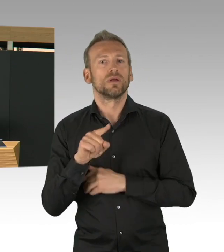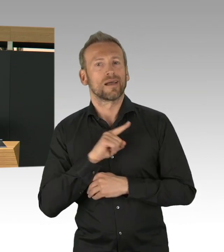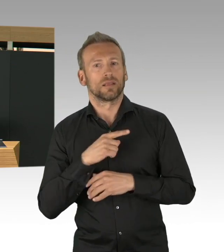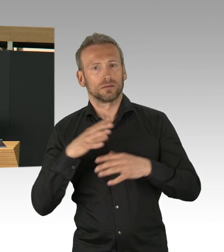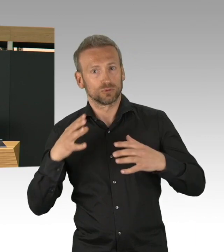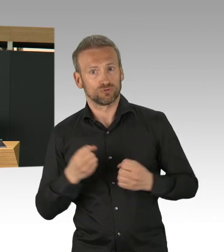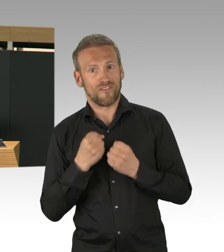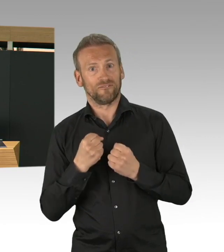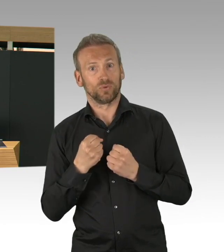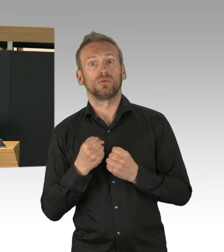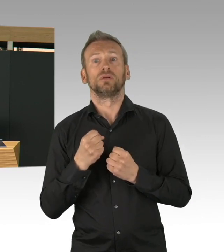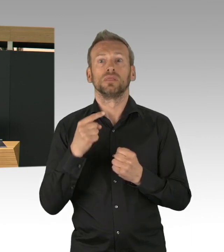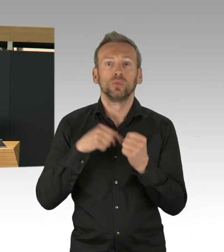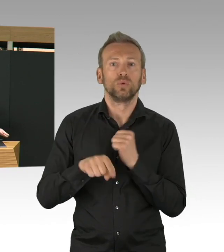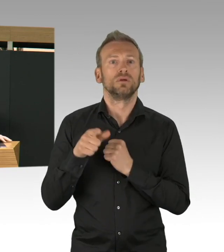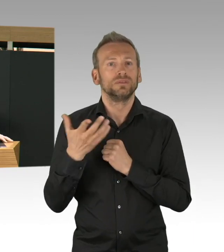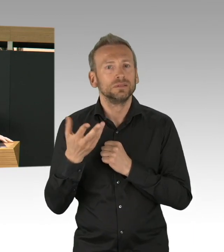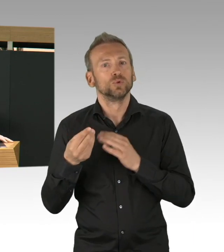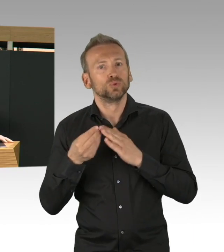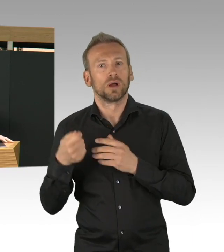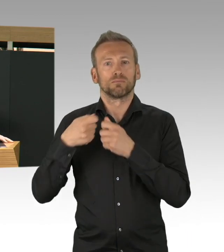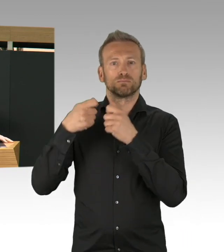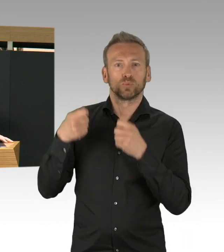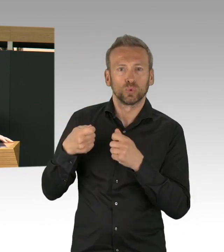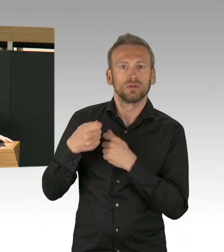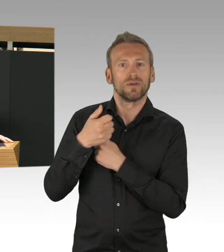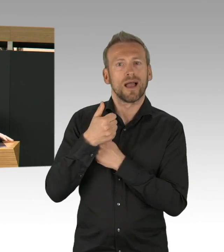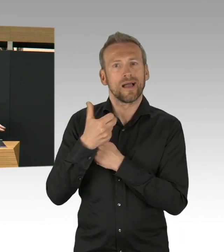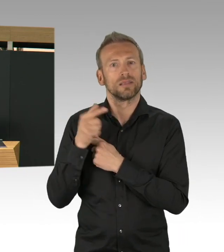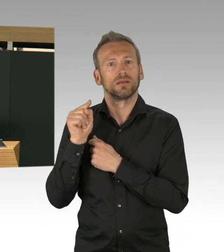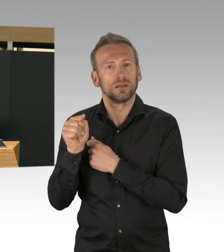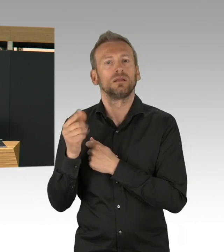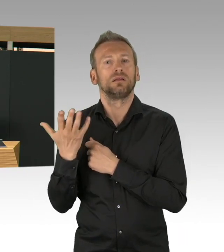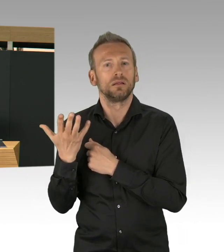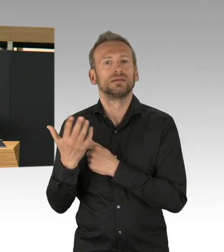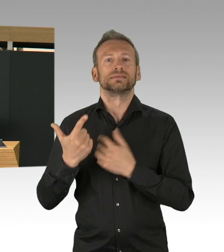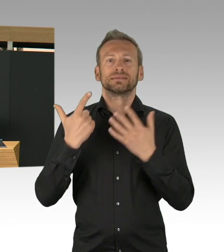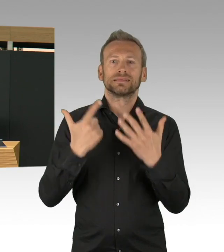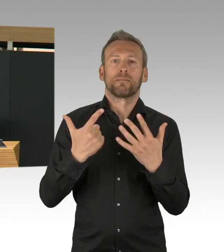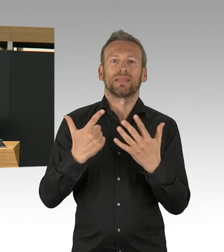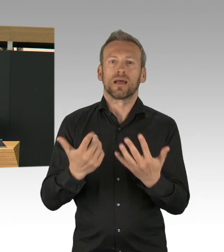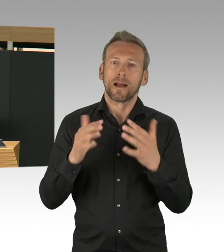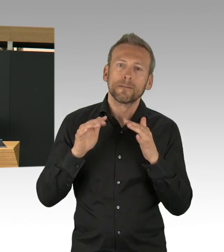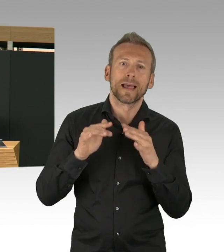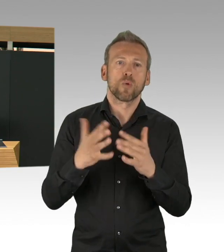Wir haben tatsächlich es geschafft, hier Kapazitäten freizusteuern mit allen Kliniken.